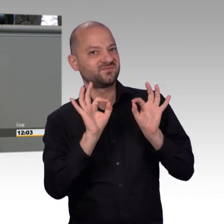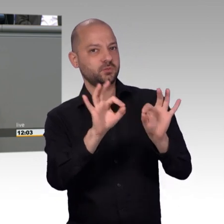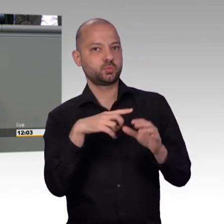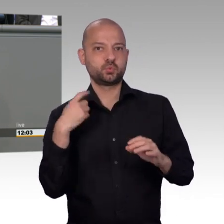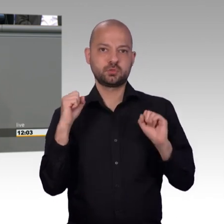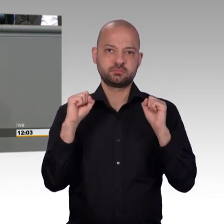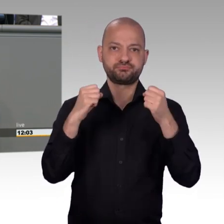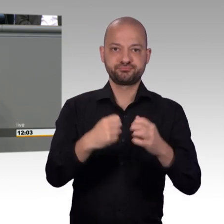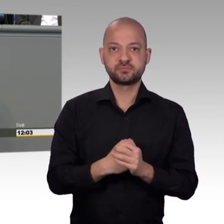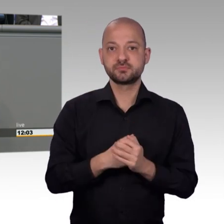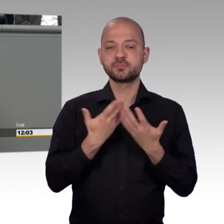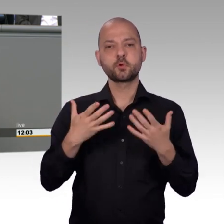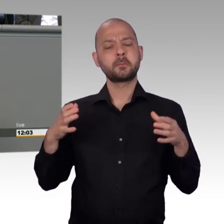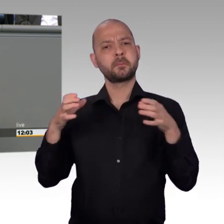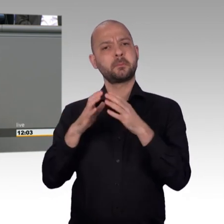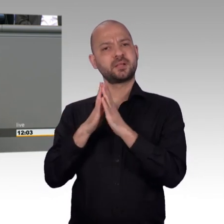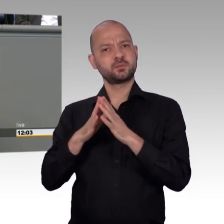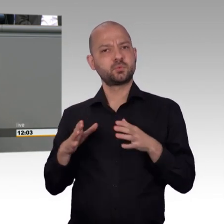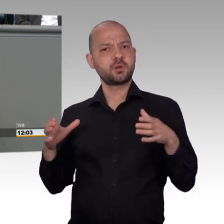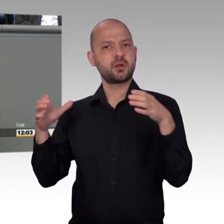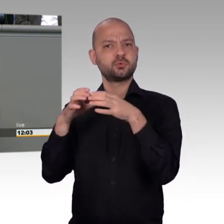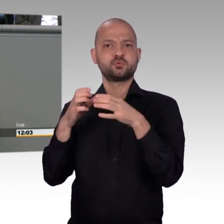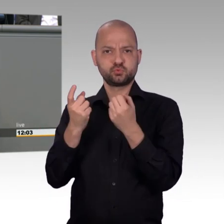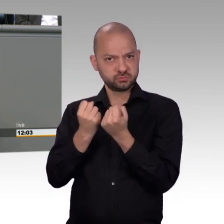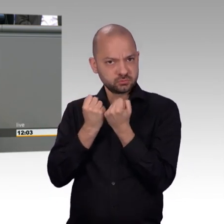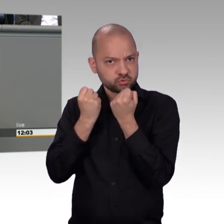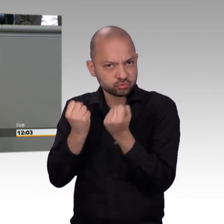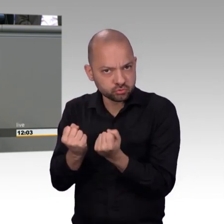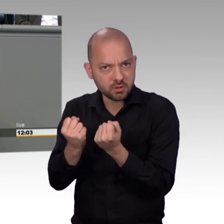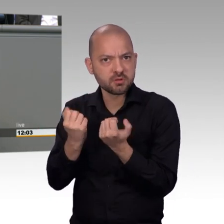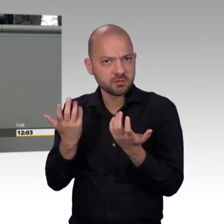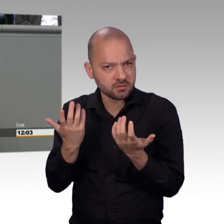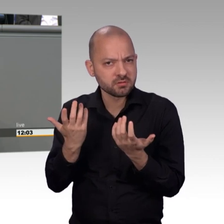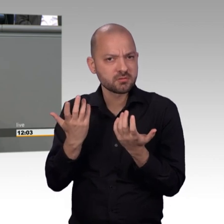2006 hat das angefangen damals. Da kamen die ersten Petitionen rein.